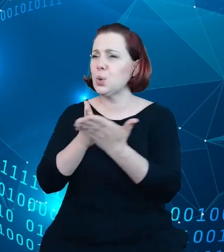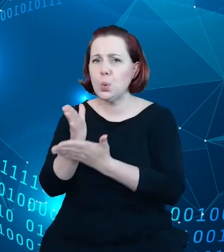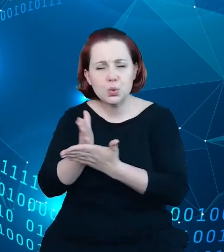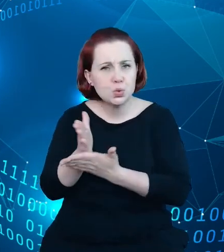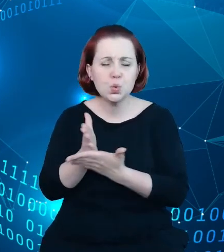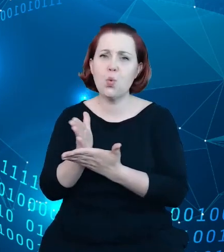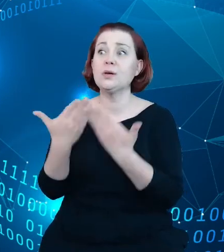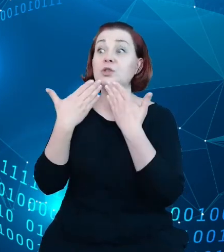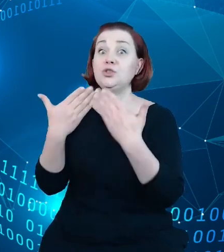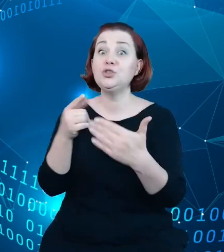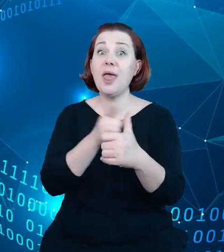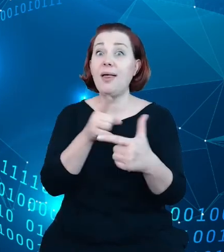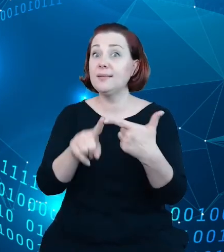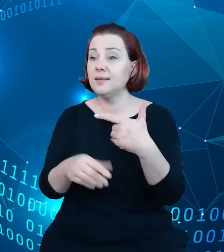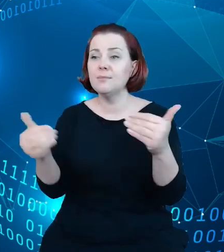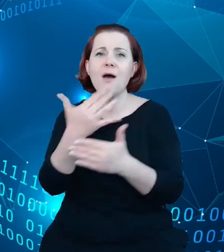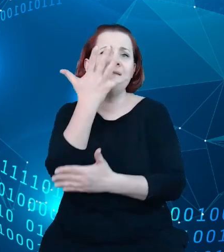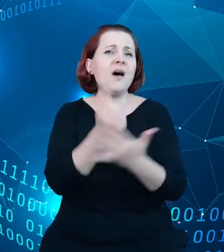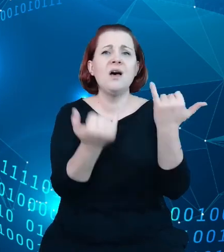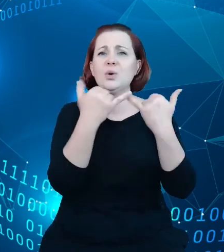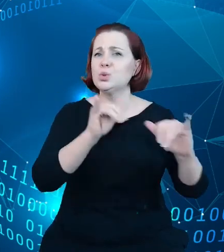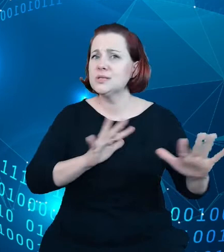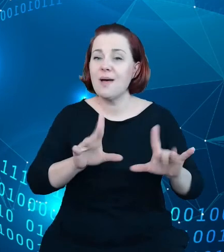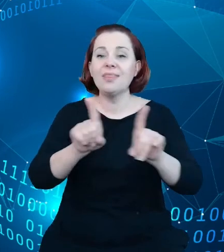wykorzystywane w różny sposób i dostarczać informacji zrozumiałej